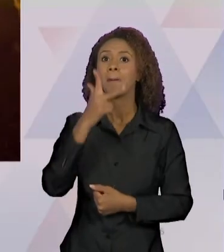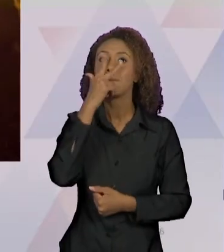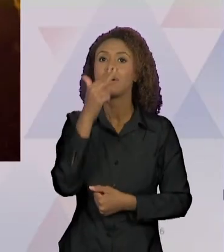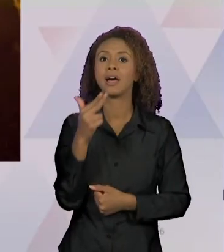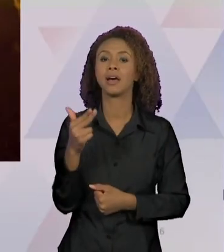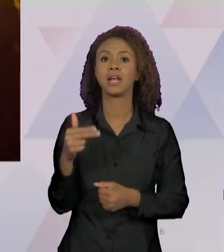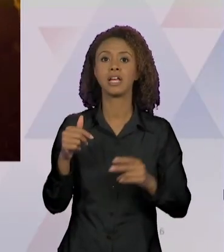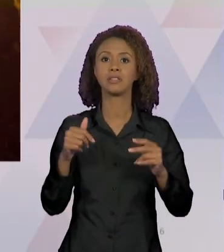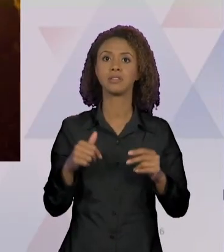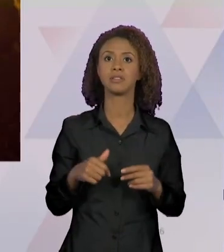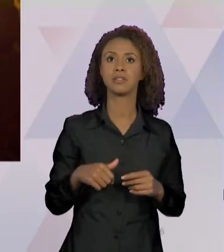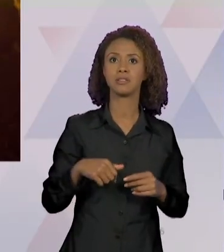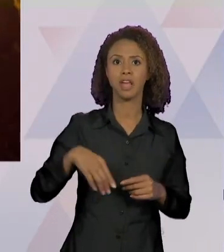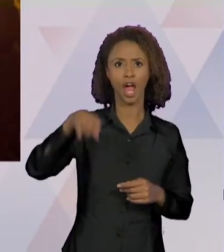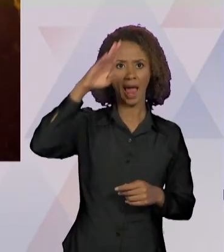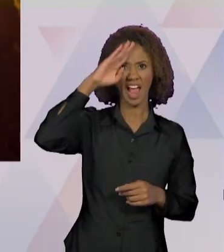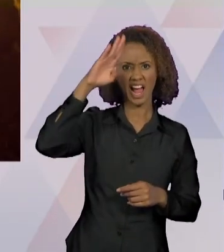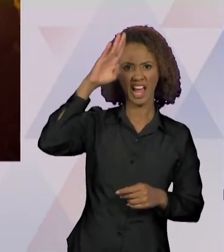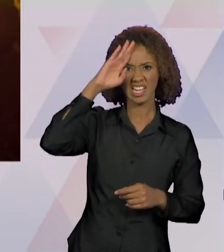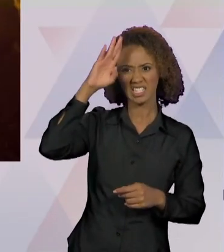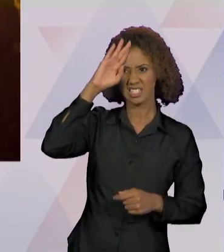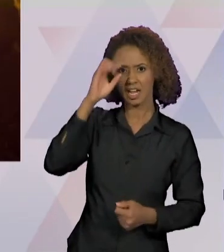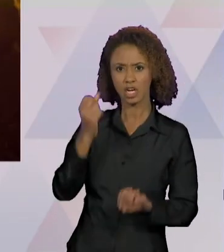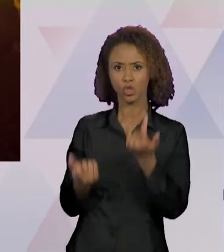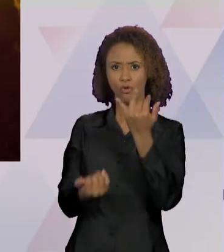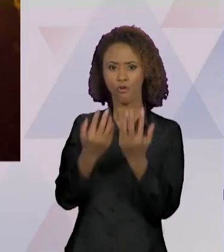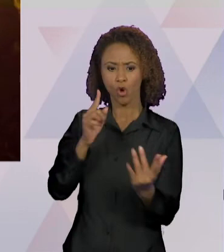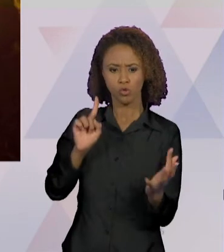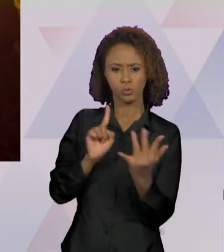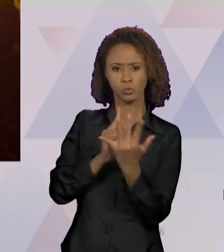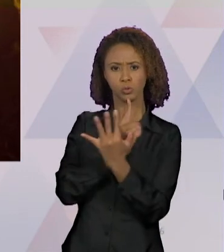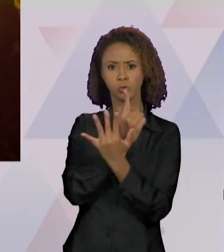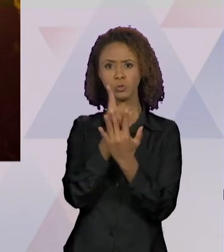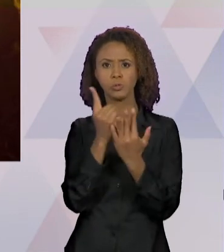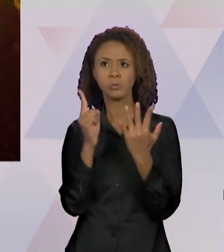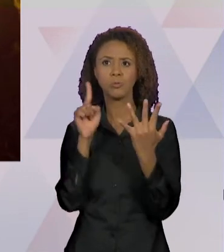FOGO, AS LABAREDAS, AO ESCURO QUE TAMBÉM CRIA UM